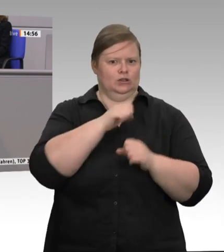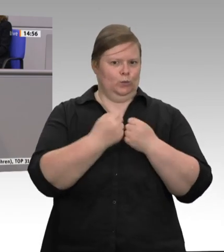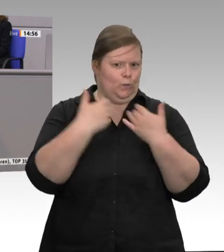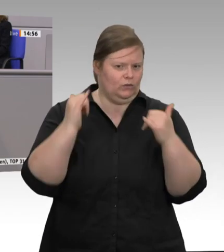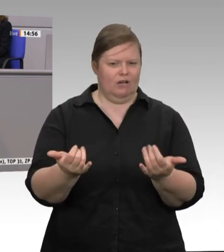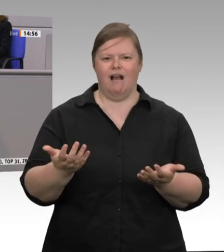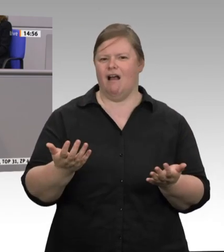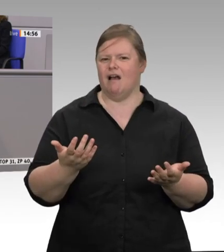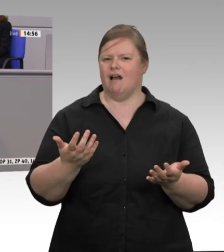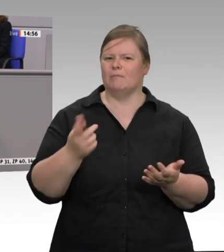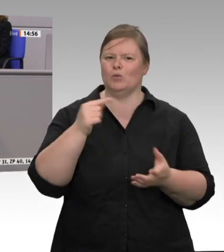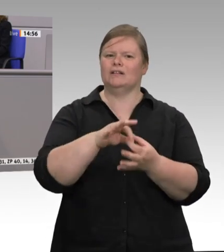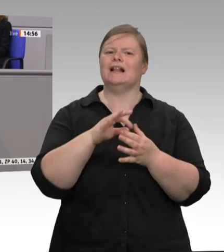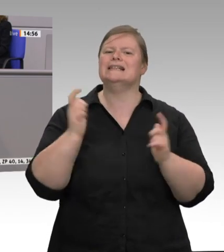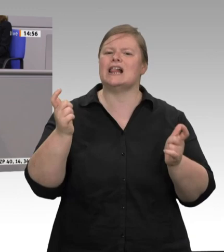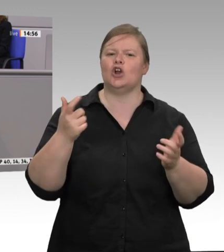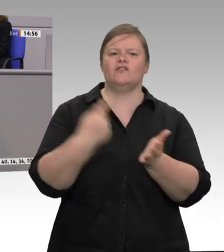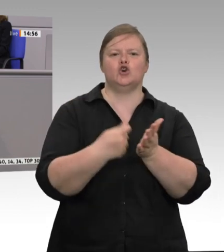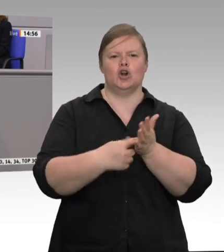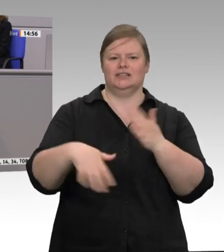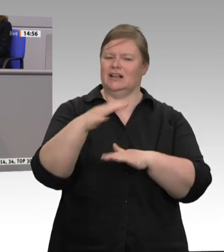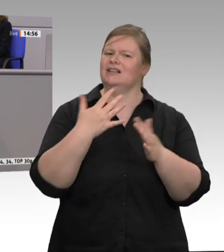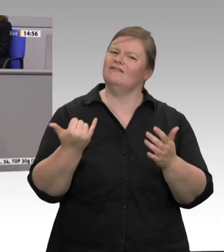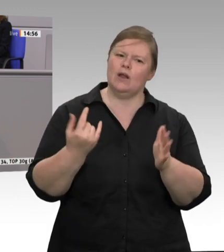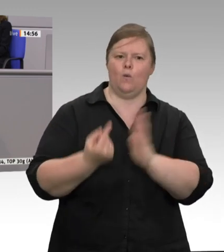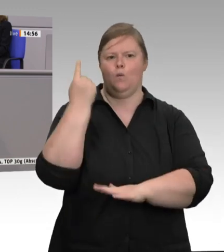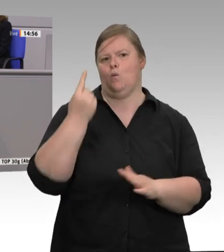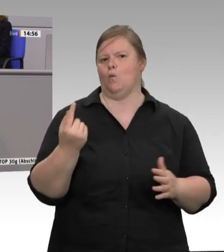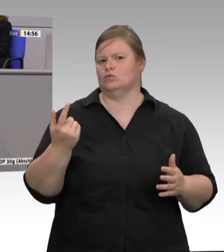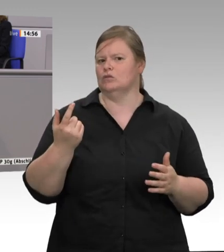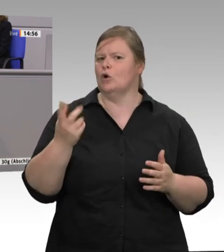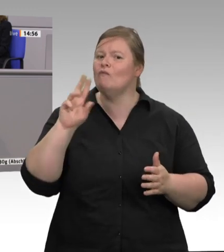tierverachtenden, naturzerstörenden Ungerechtigkeit ein Ende bereiten wollen, dann müssen wir